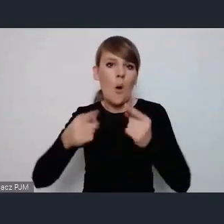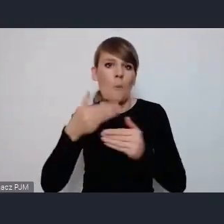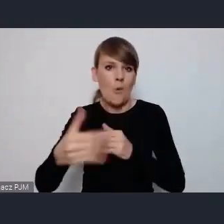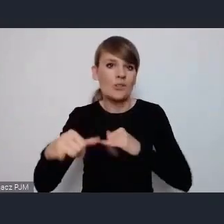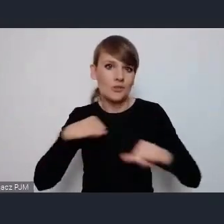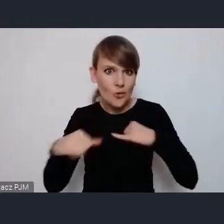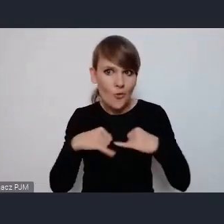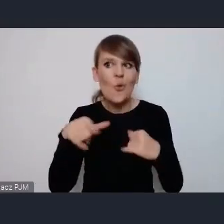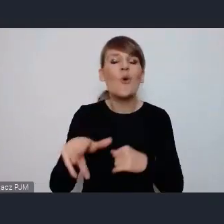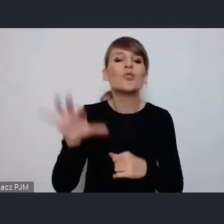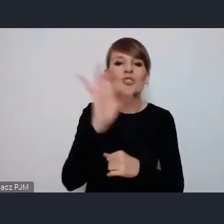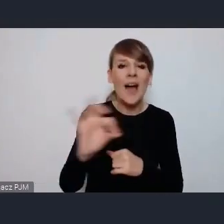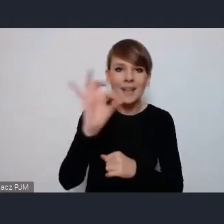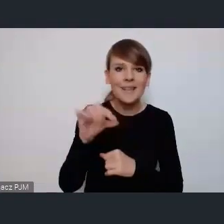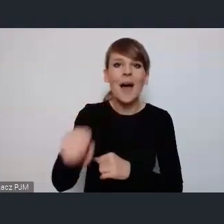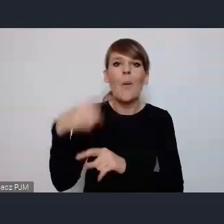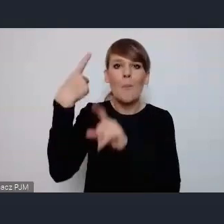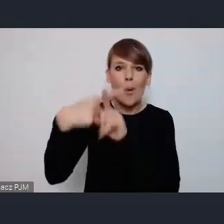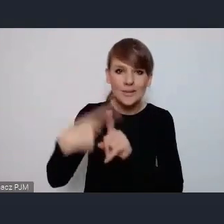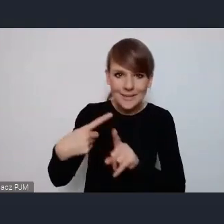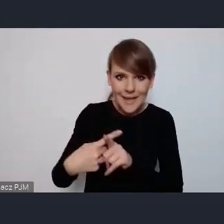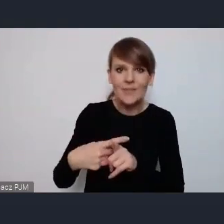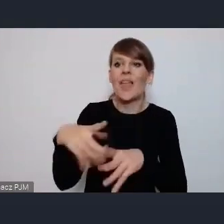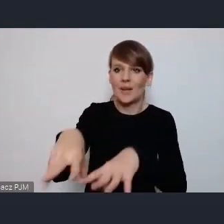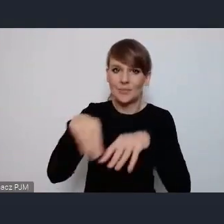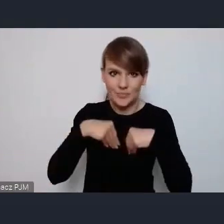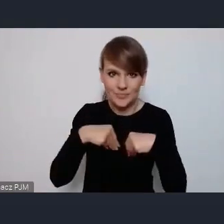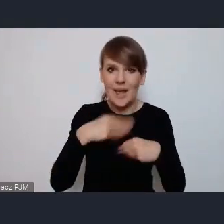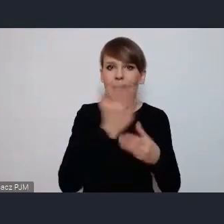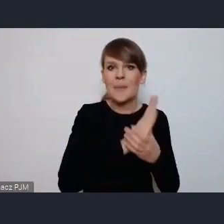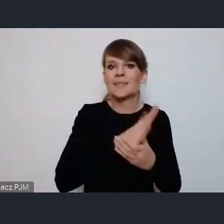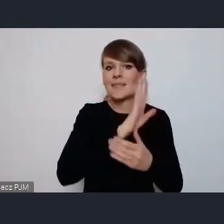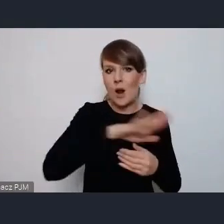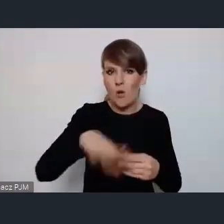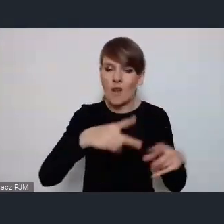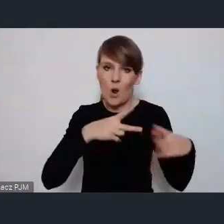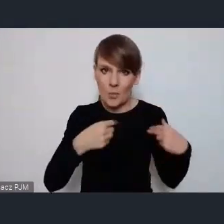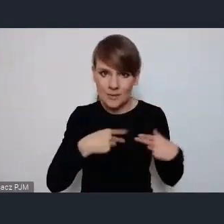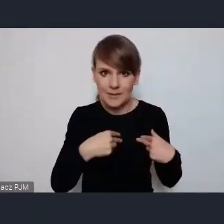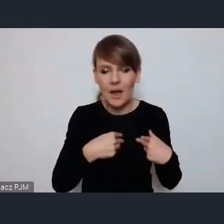pozytywne zakwalifikowanie przez tą Międzynarodową Komisję na pewno wzrosną.